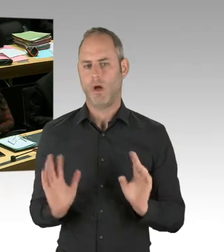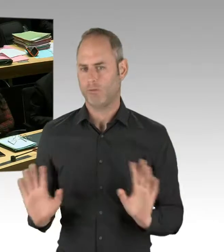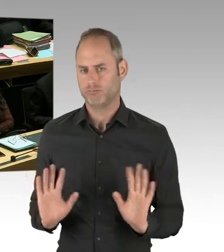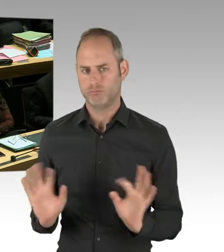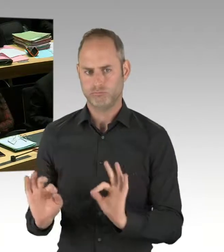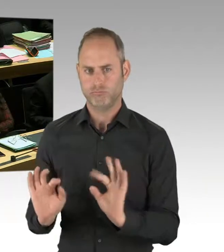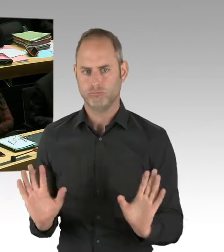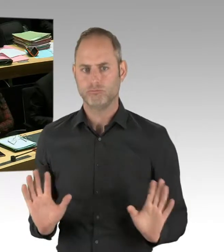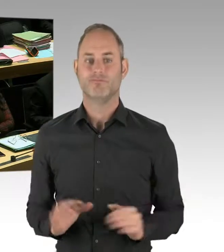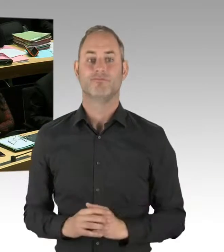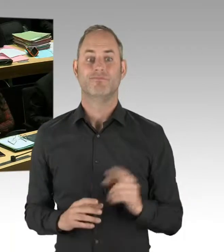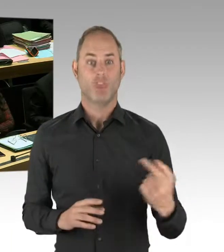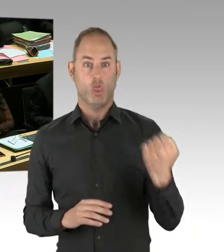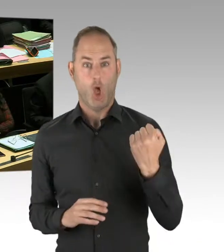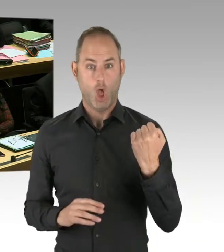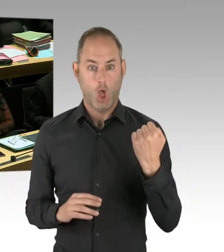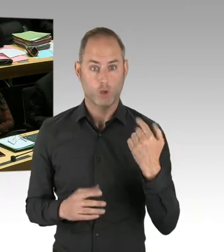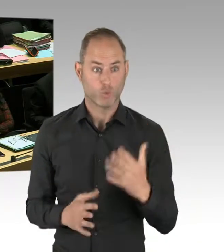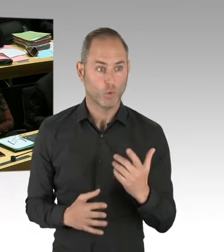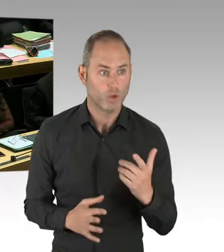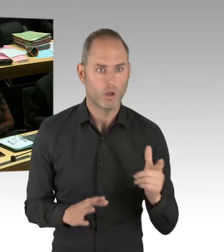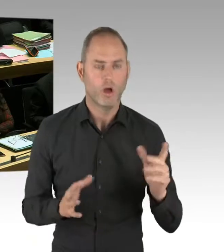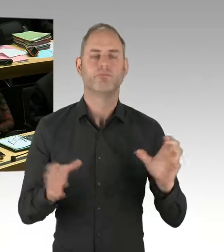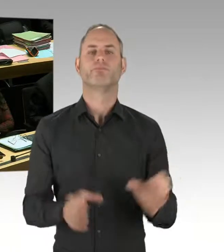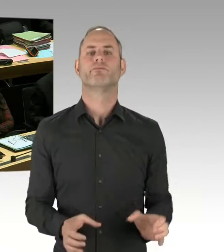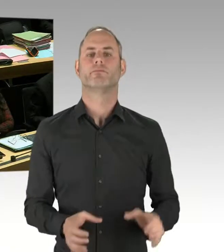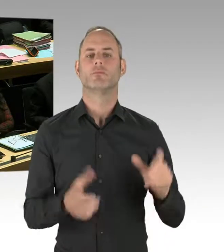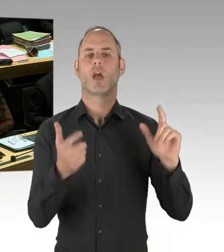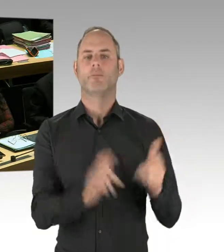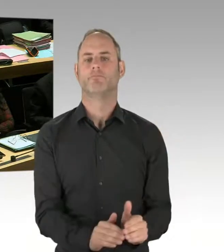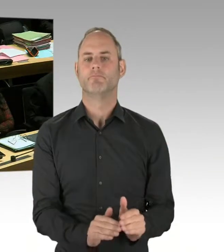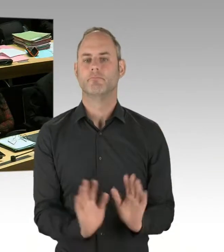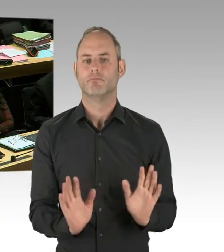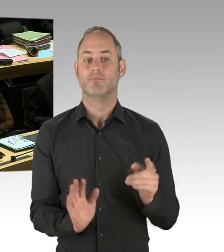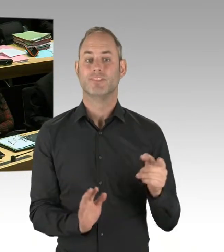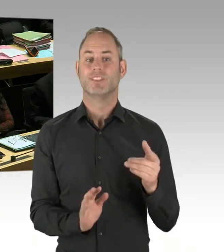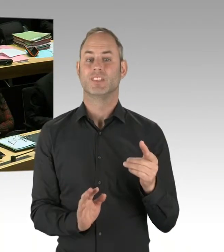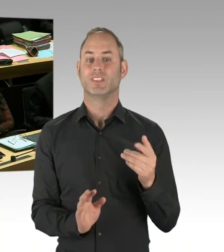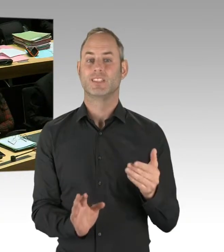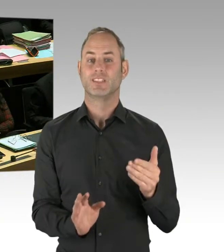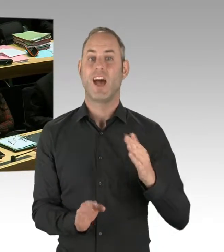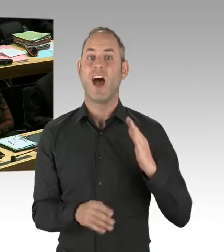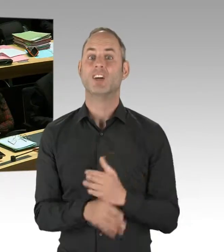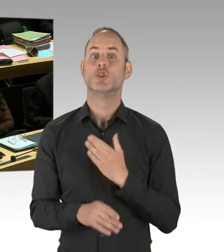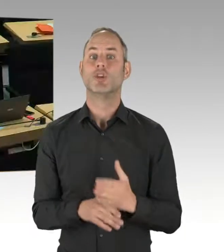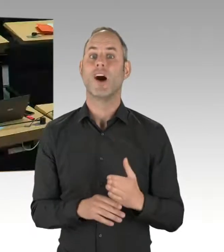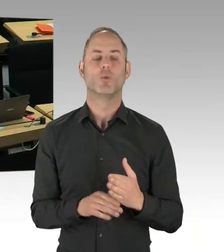weil wir uns auf einen dreijährigen Probebetrieb geeinigt hatten. (Präsidium) Herr Dregger, Sie haben die Möglichkeit der Nachfrage. Bitte schön.